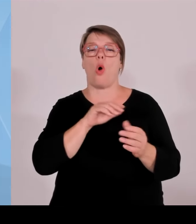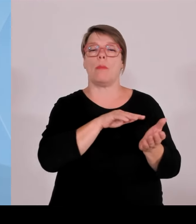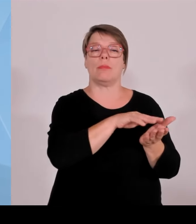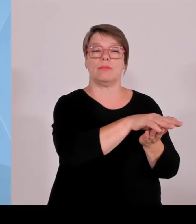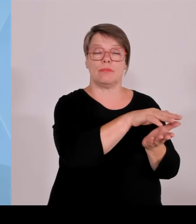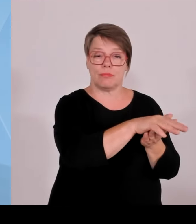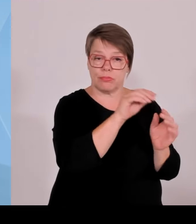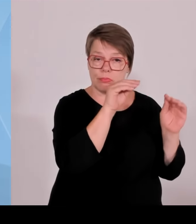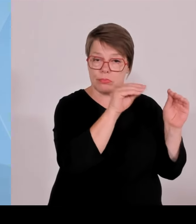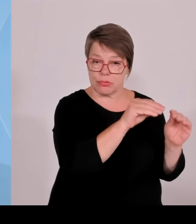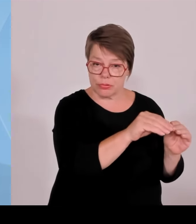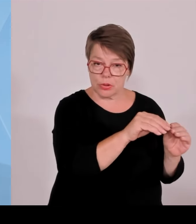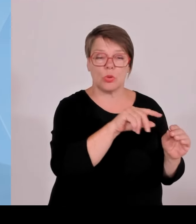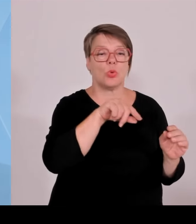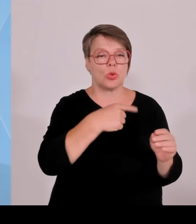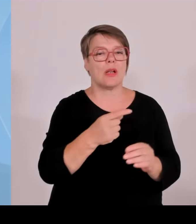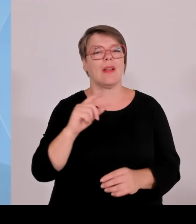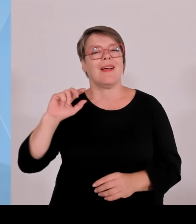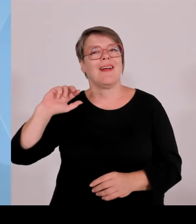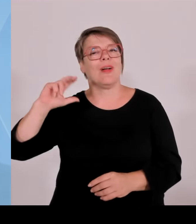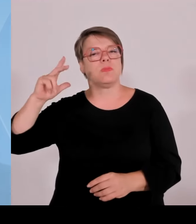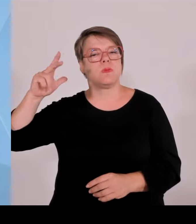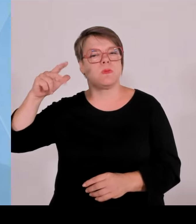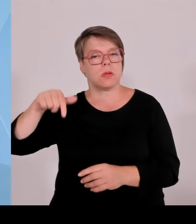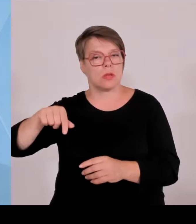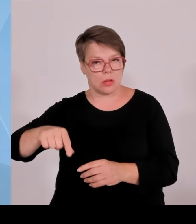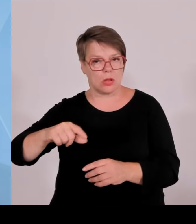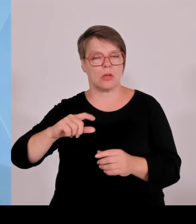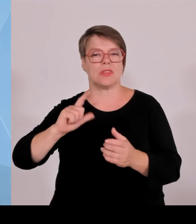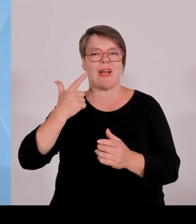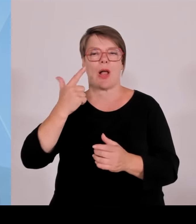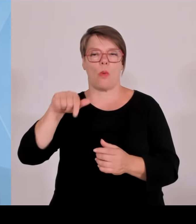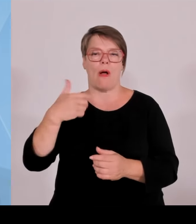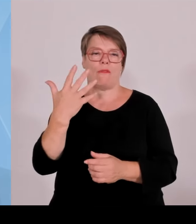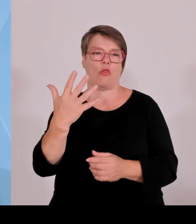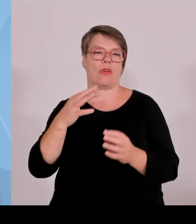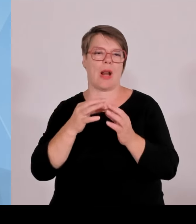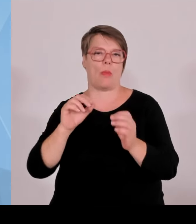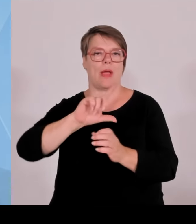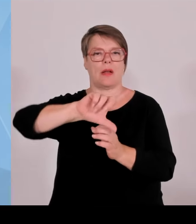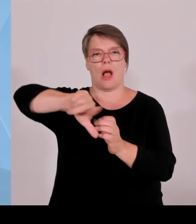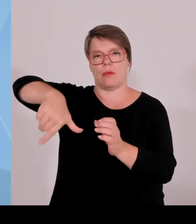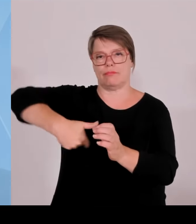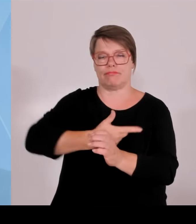Und bei Photovoltaik geht das nur an die Standortkommune. Dort wird also kein Radius gezogen.